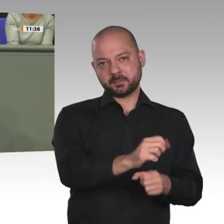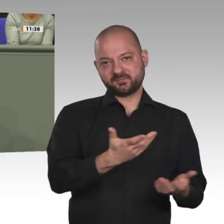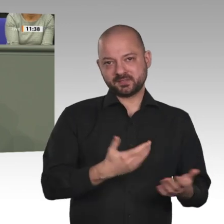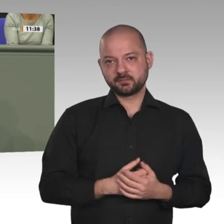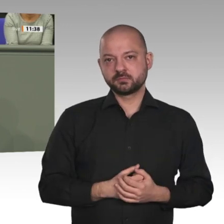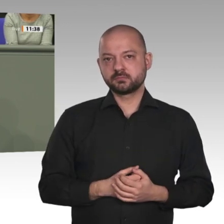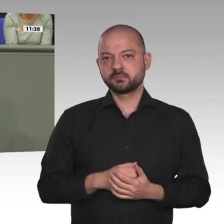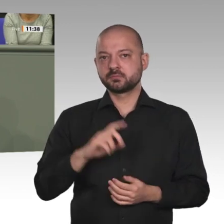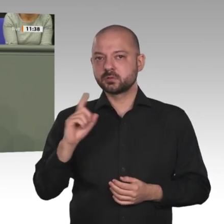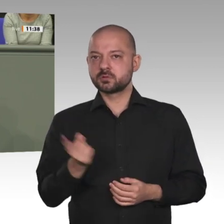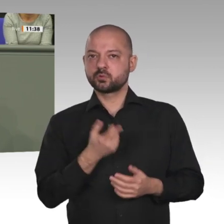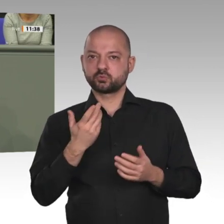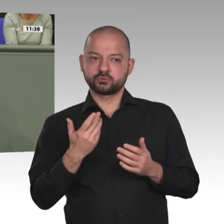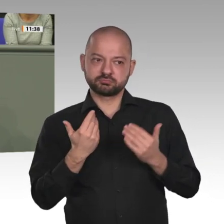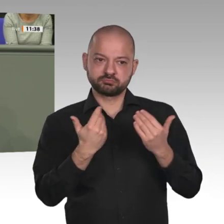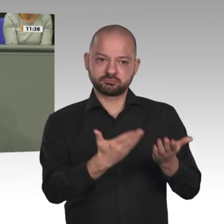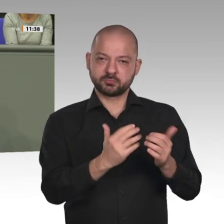aus dem Süden Afrikas nach Europa beigetragen hat.